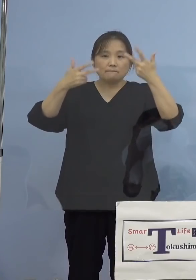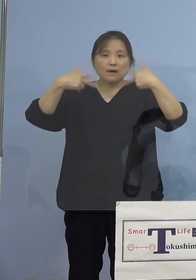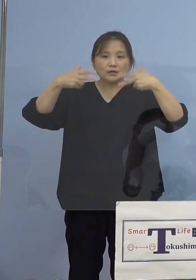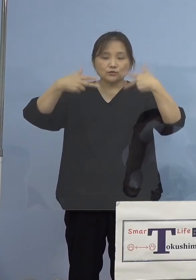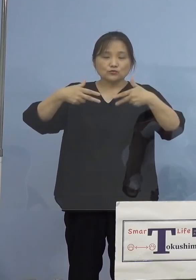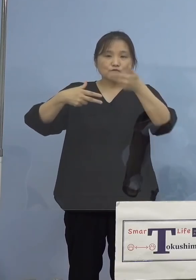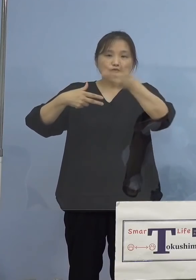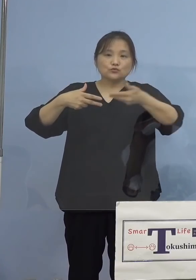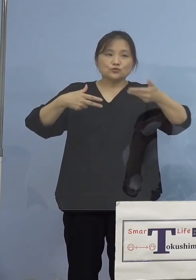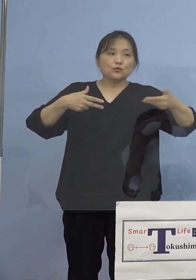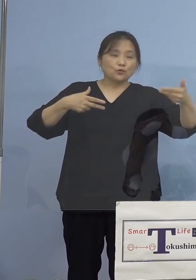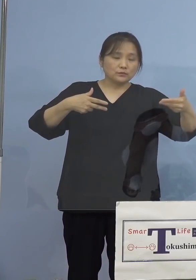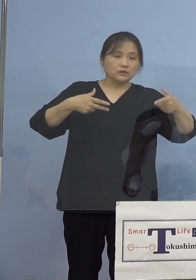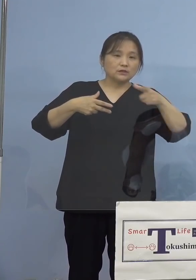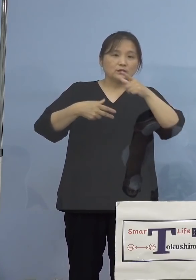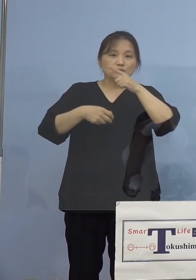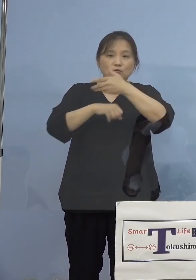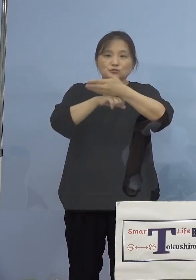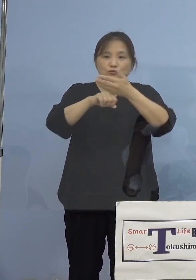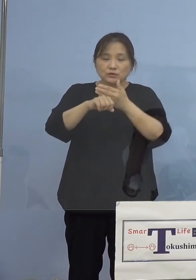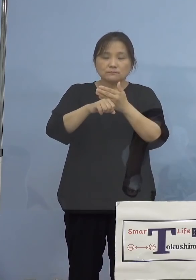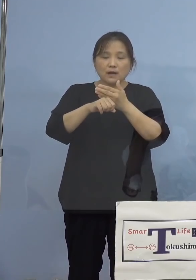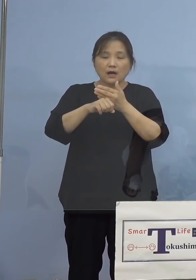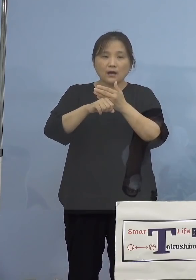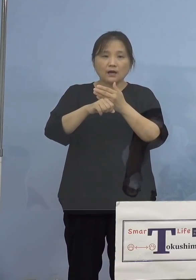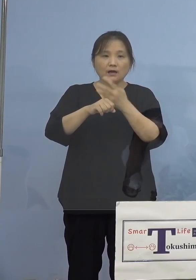こちらの方で打たせていただきます